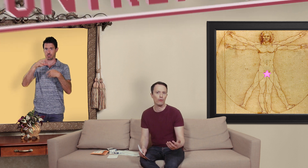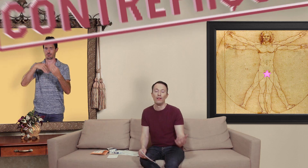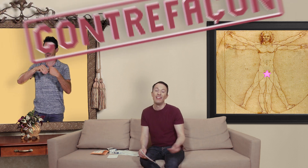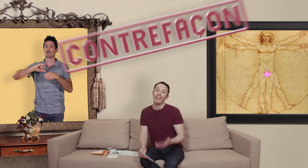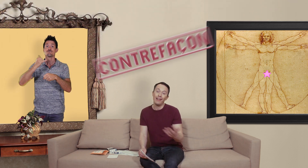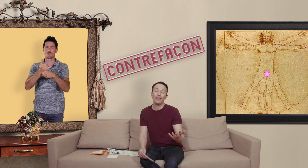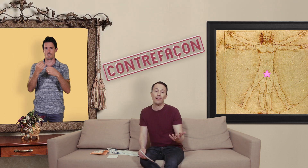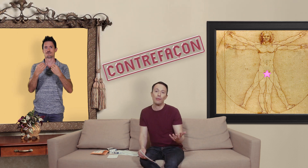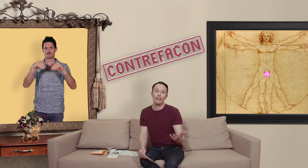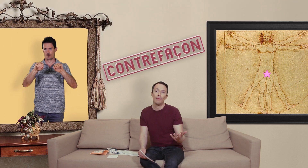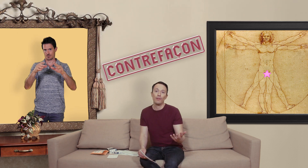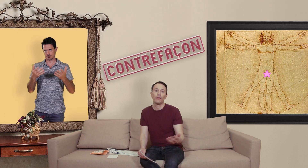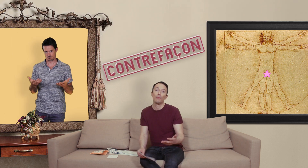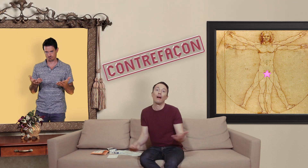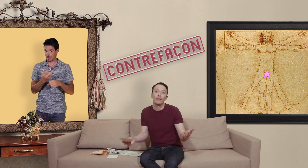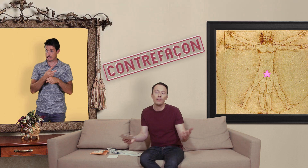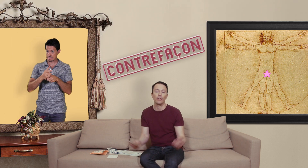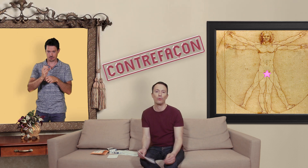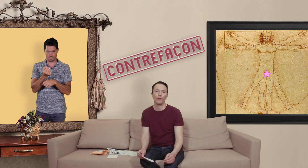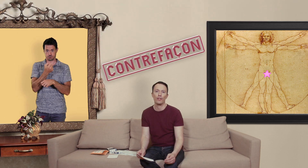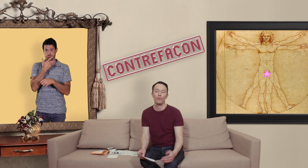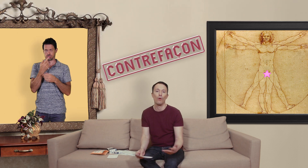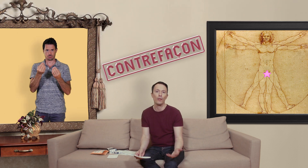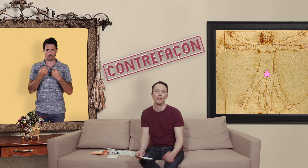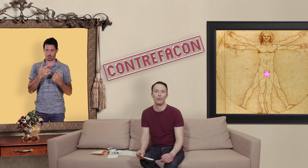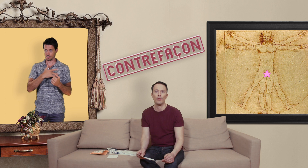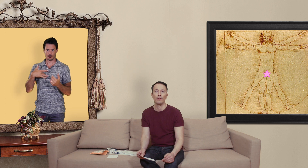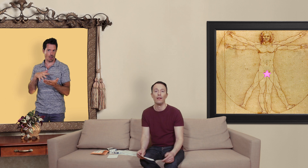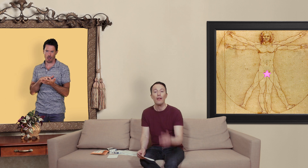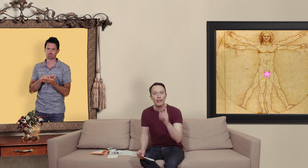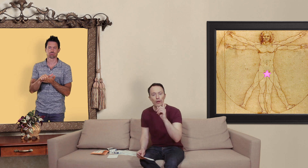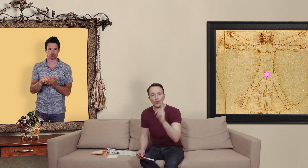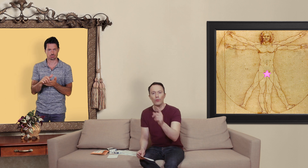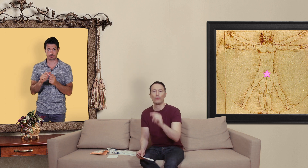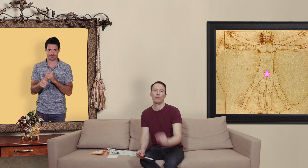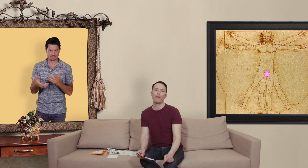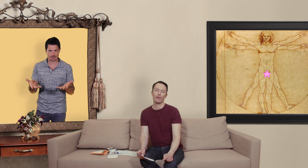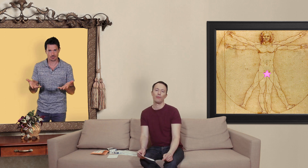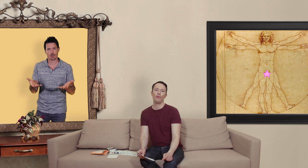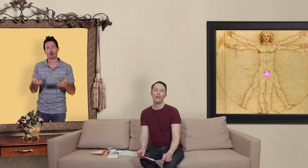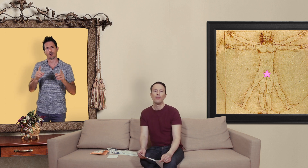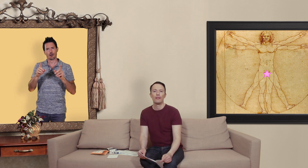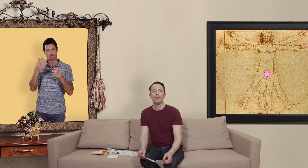et le risque avec les médicaments c'est que bah si on a une contrefaçon on risque de s'empoisonner il y a une chose qu'on ne sait pas forcément c'est que